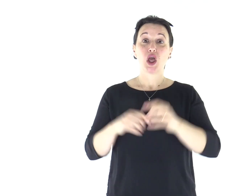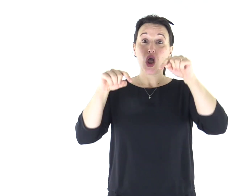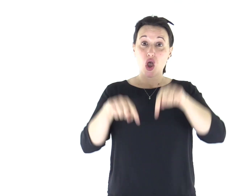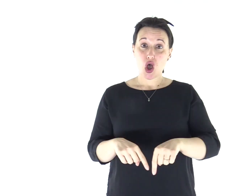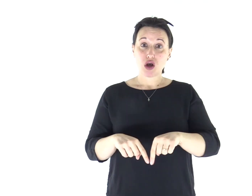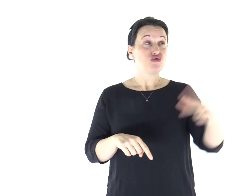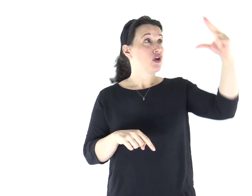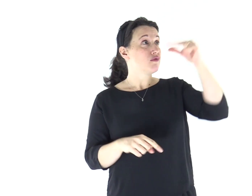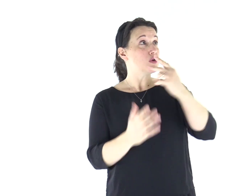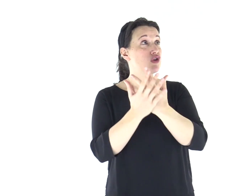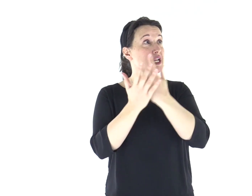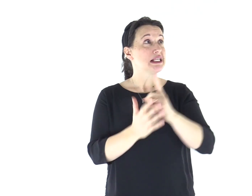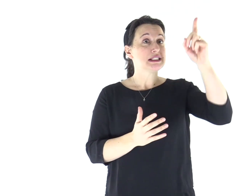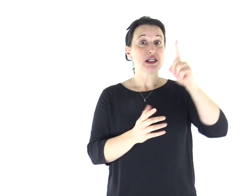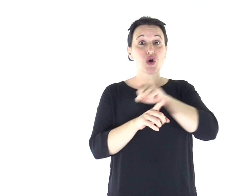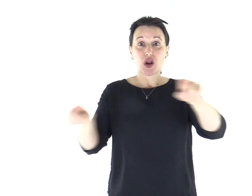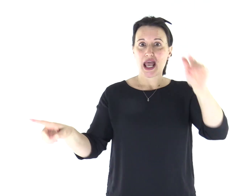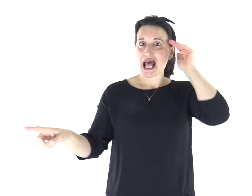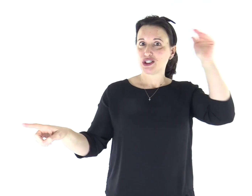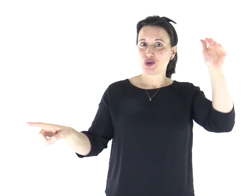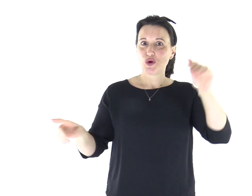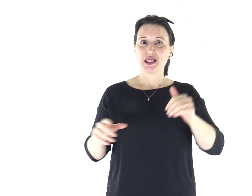Ascoltate oggi la voce del Signore.